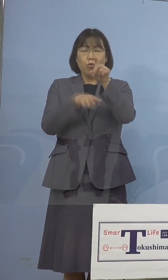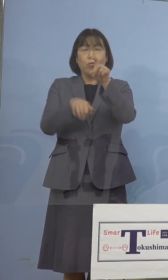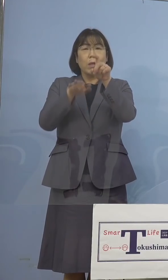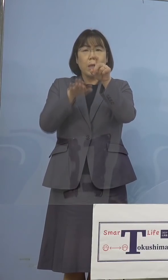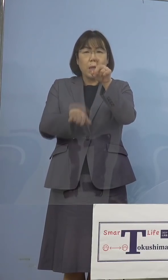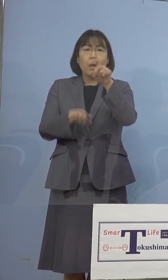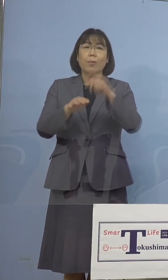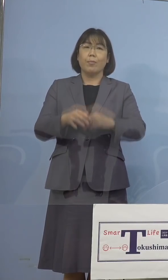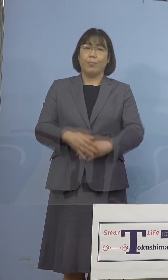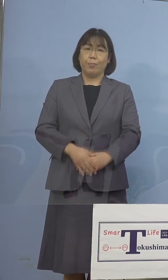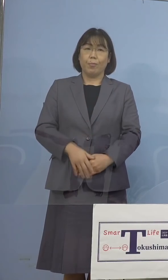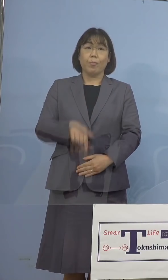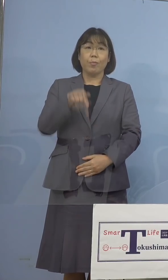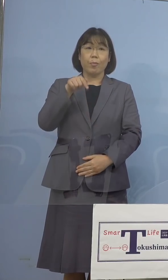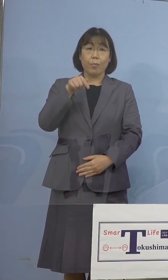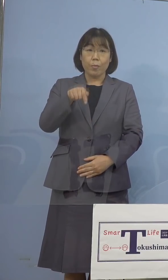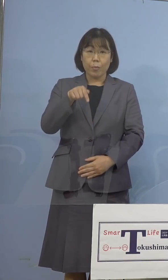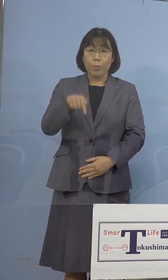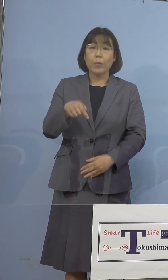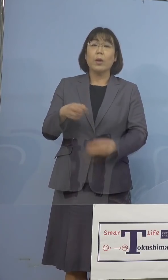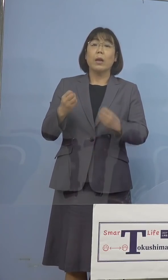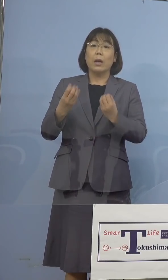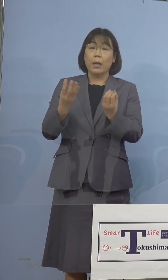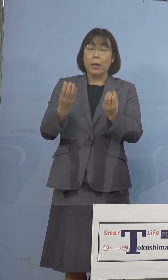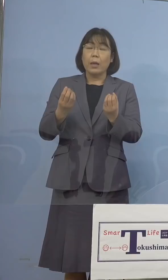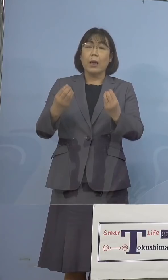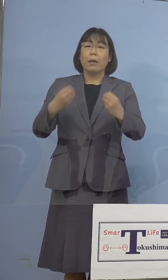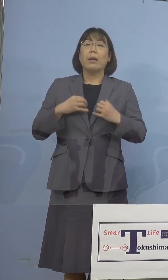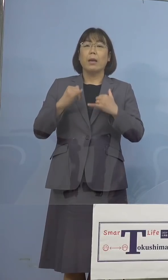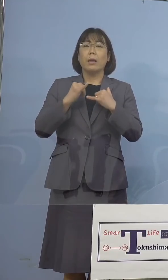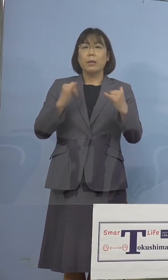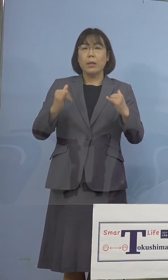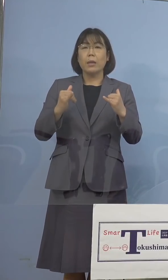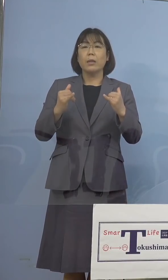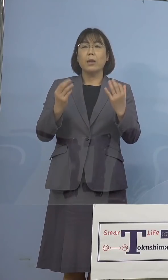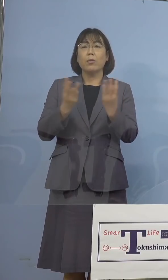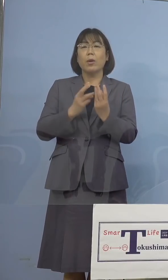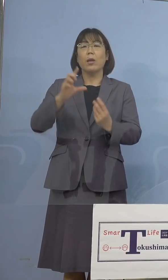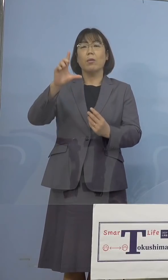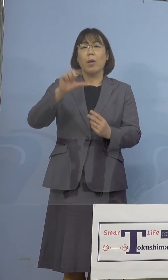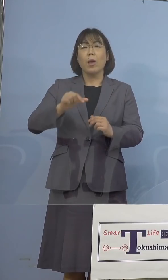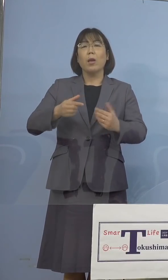このように新規感染者数が 落ち着きを見せているのも、ひとえに